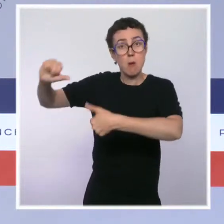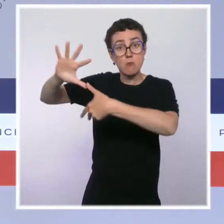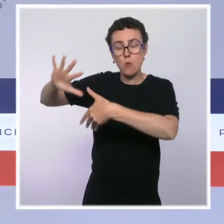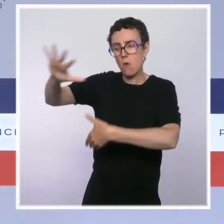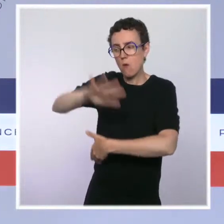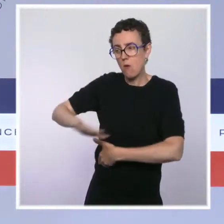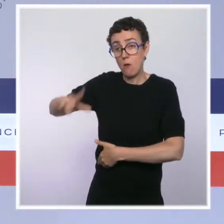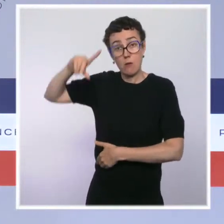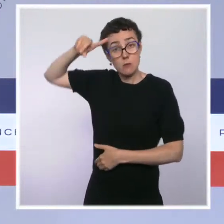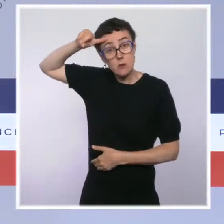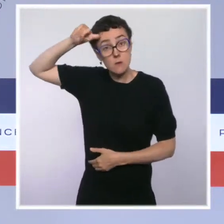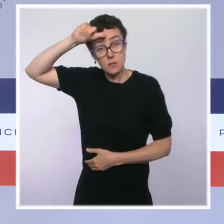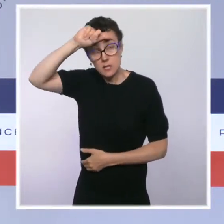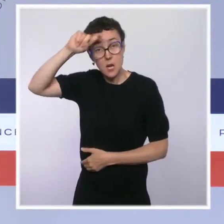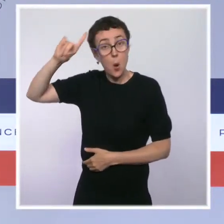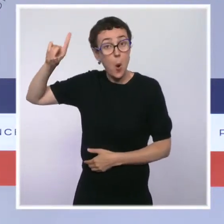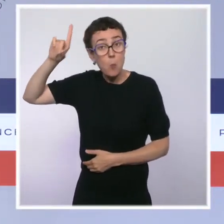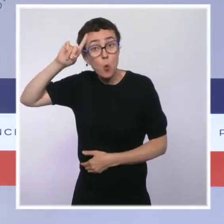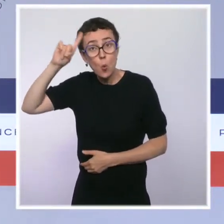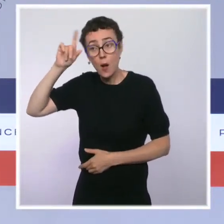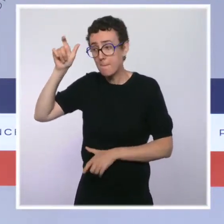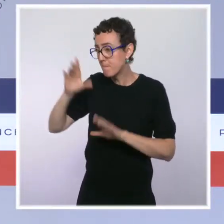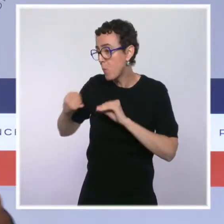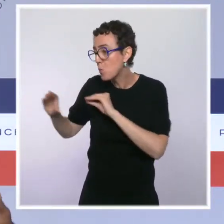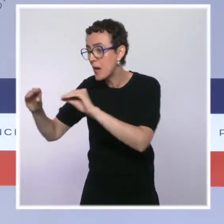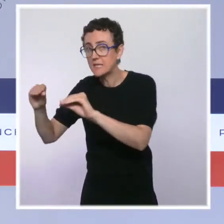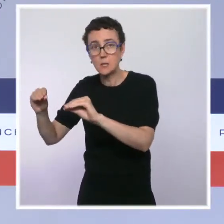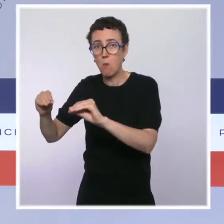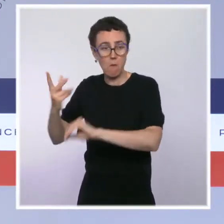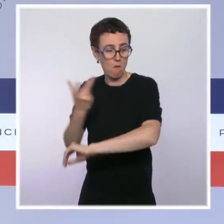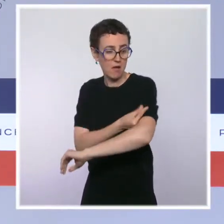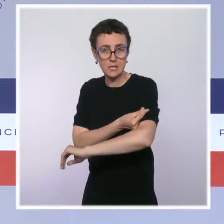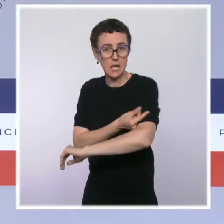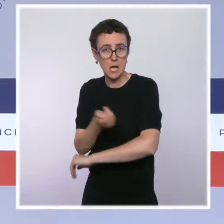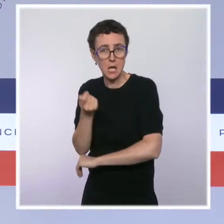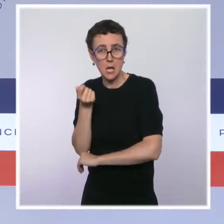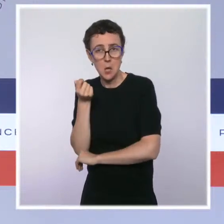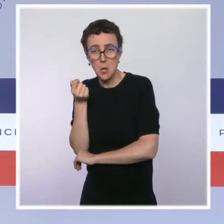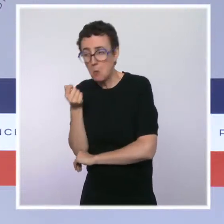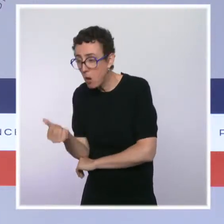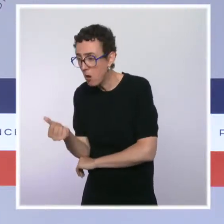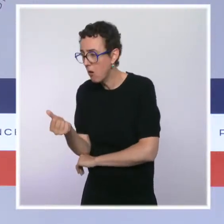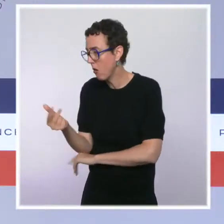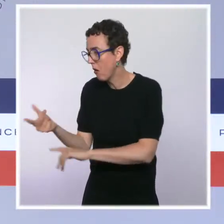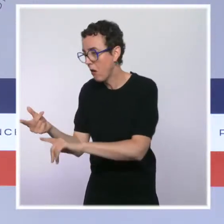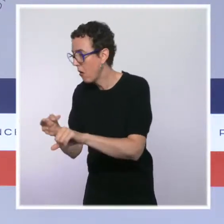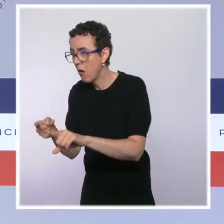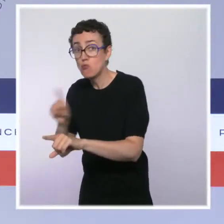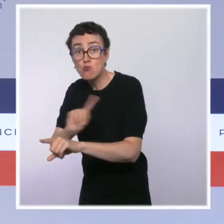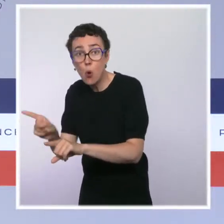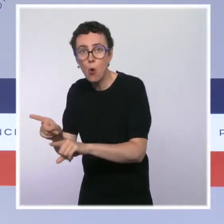sous- vaccination de la population localement, même si là aussi des progrès ont été effectués. Et, quand je parlais de discernement tout à l'heure,